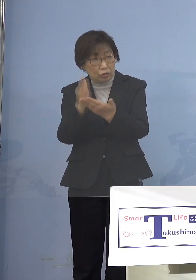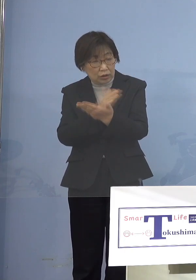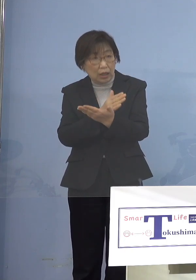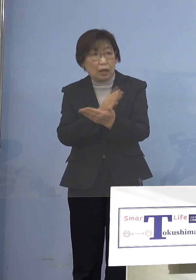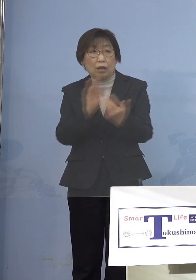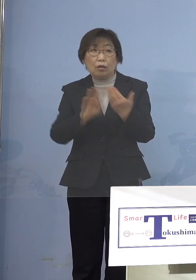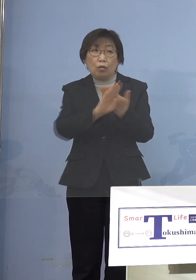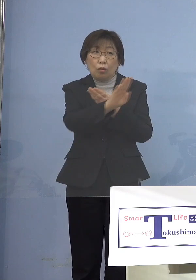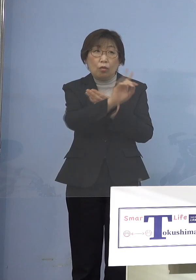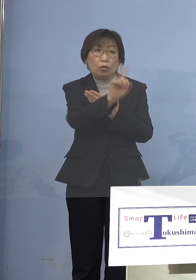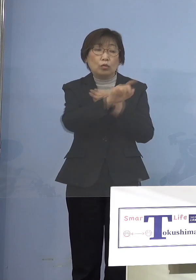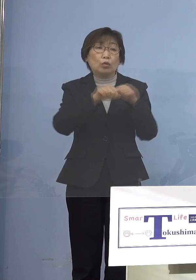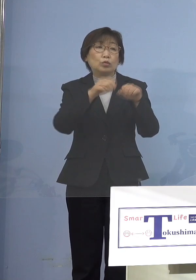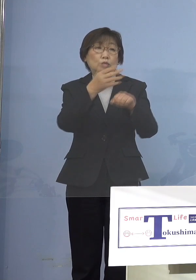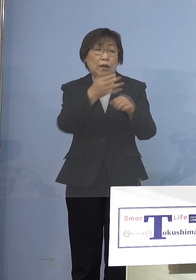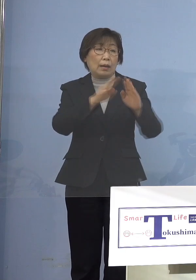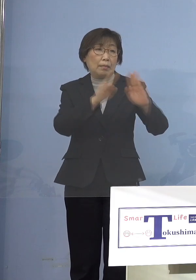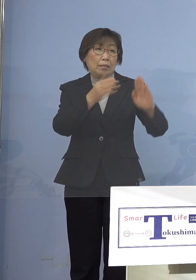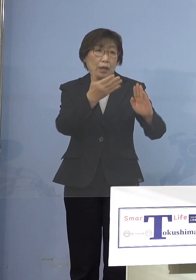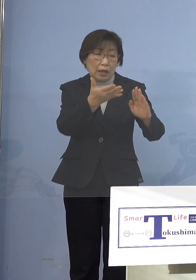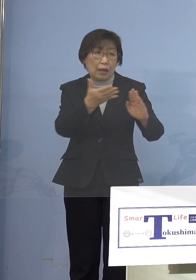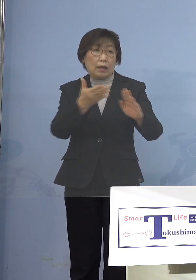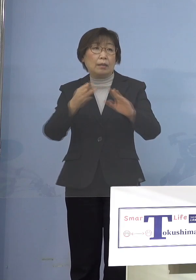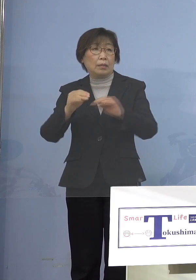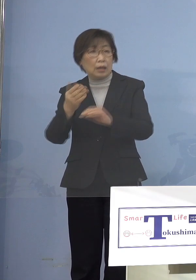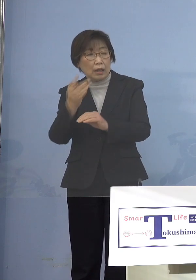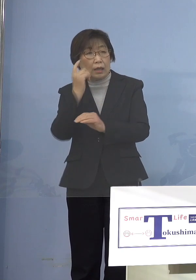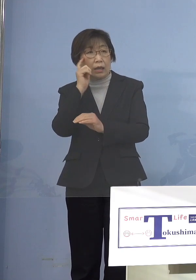というものを決めていければと こう考えています